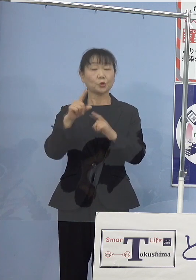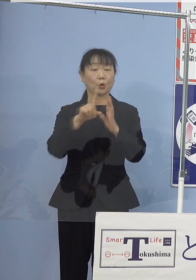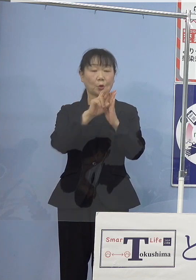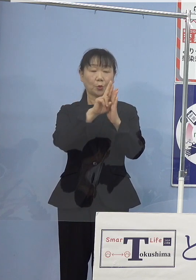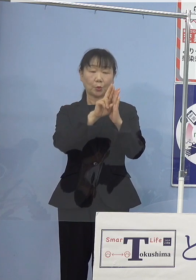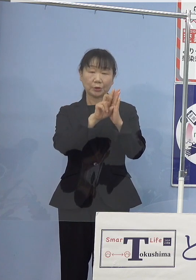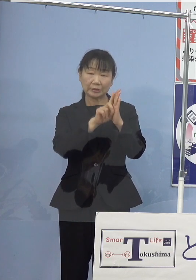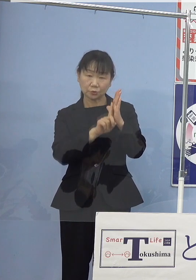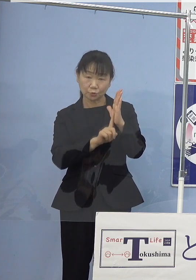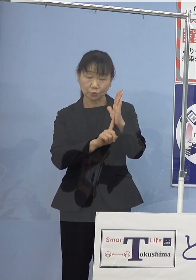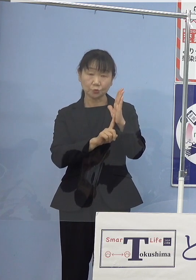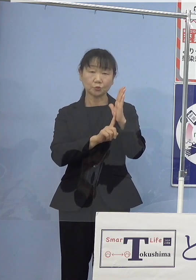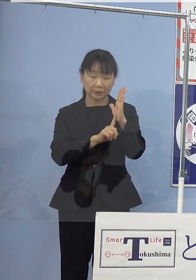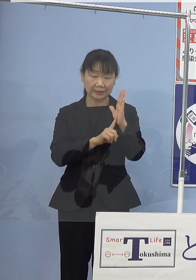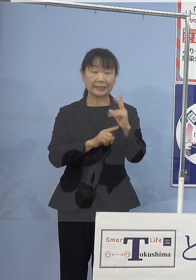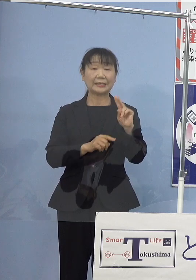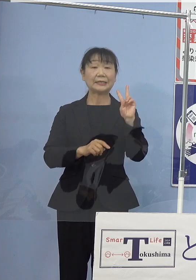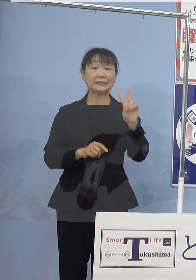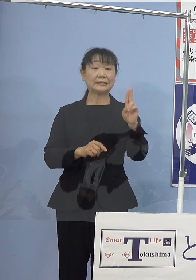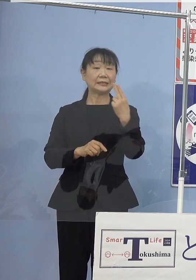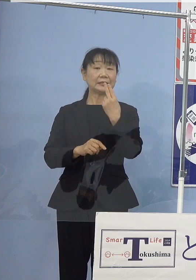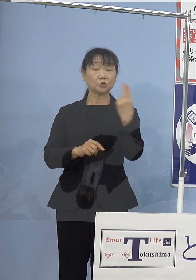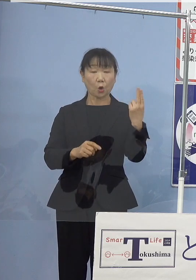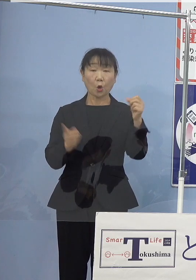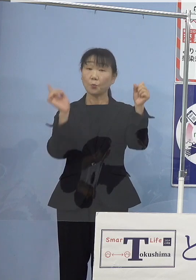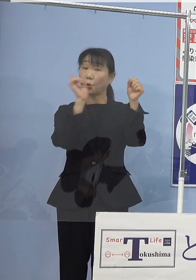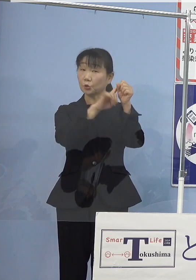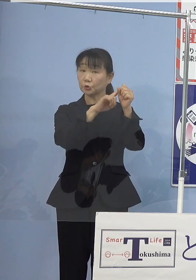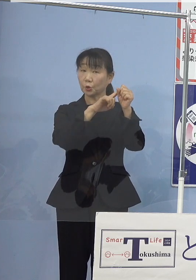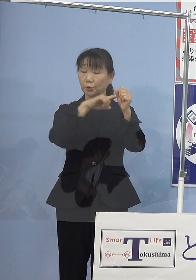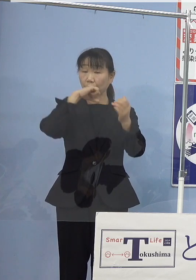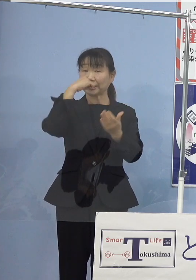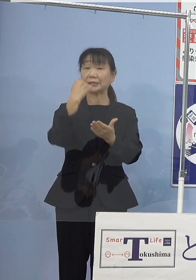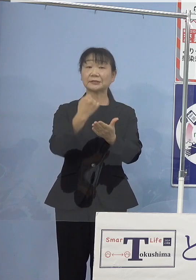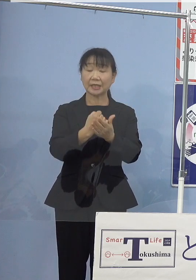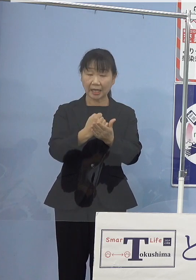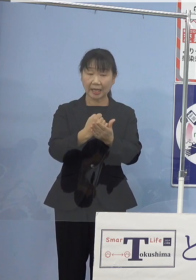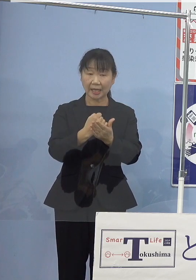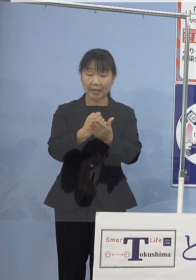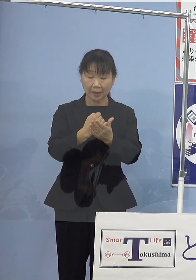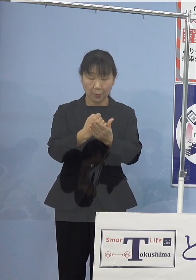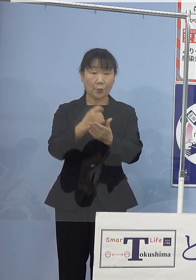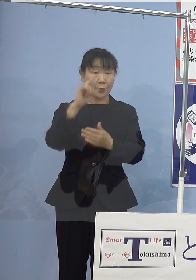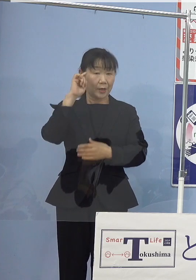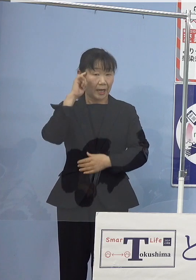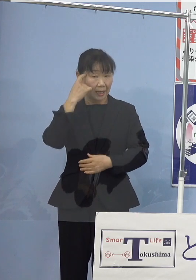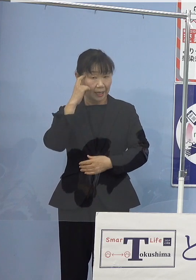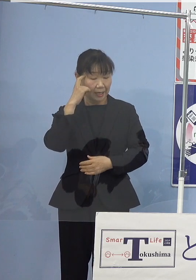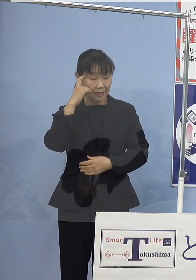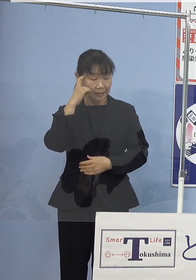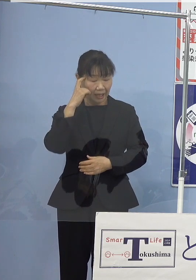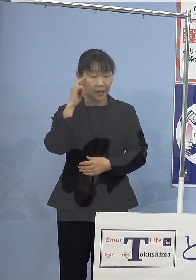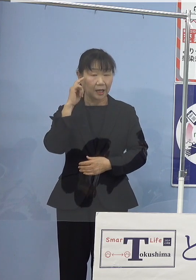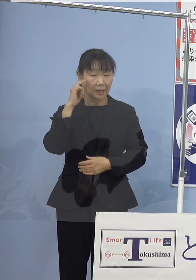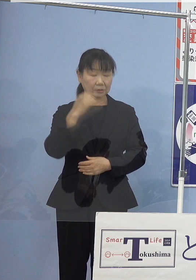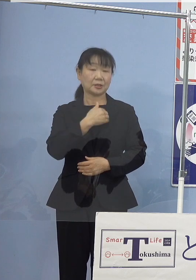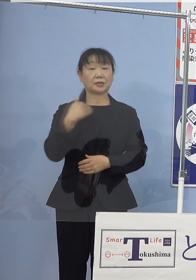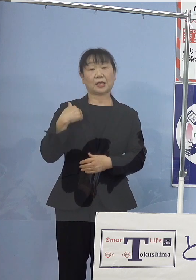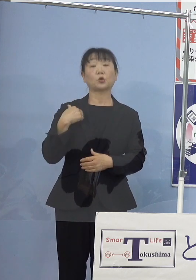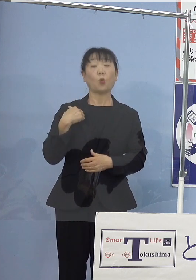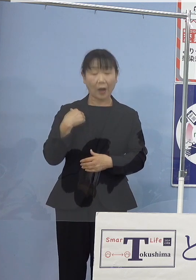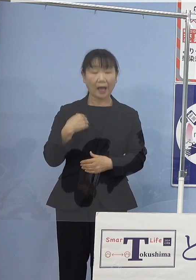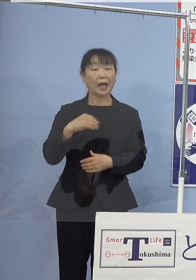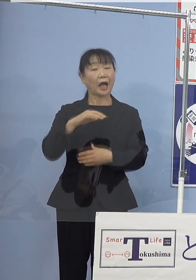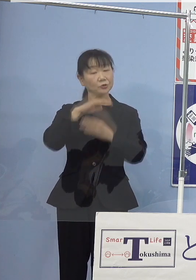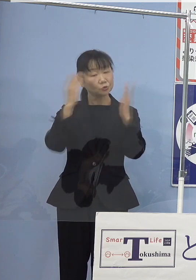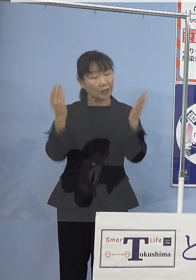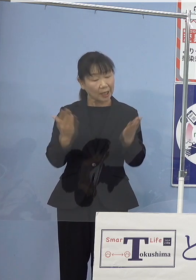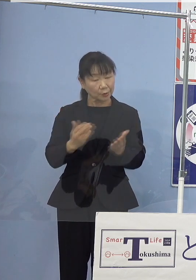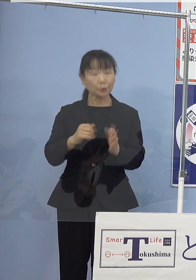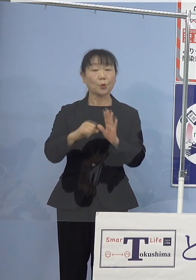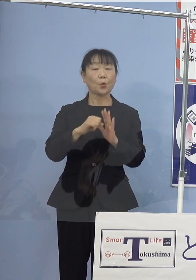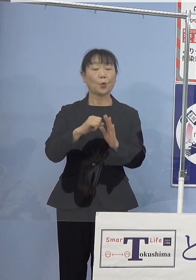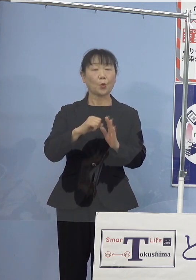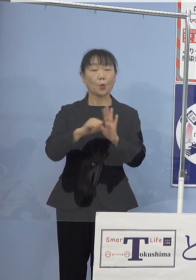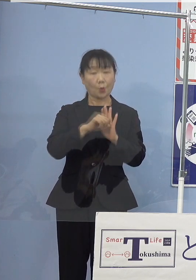いわゆる2度目標の達成が視野に入ったことは一定の成果 このように 受け止めております